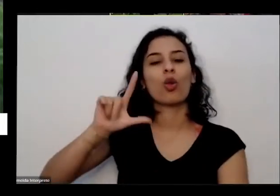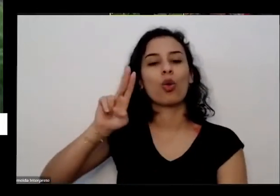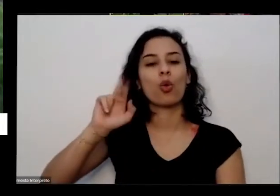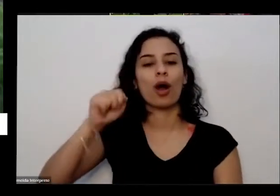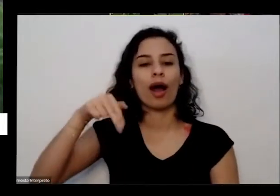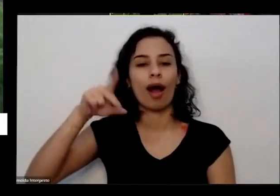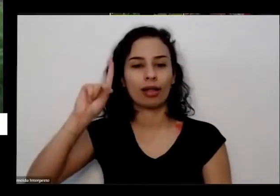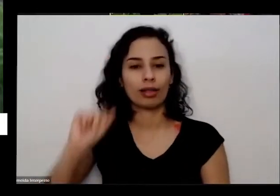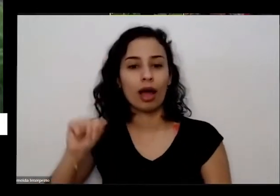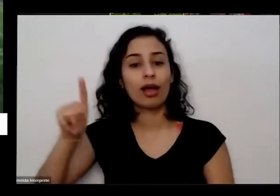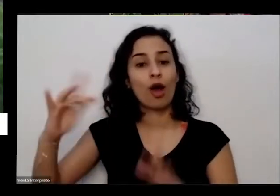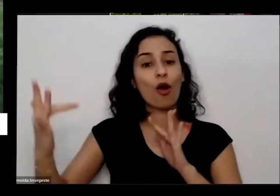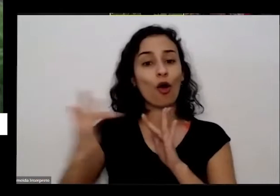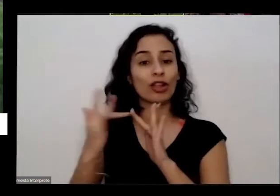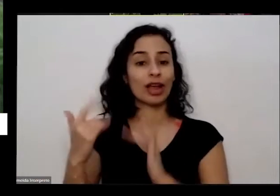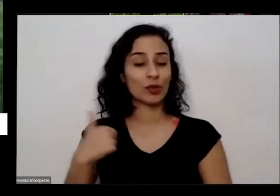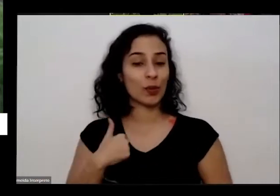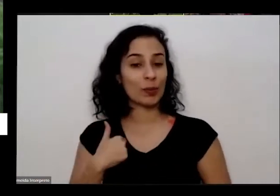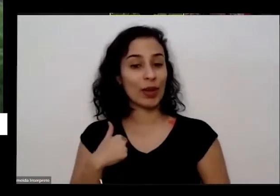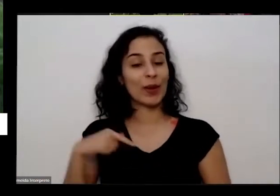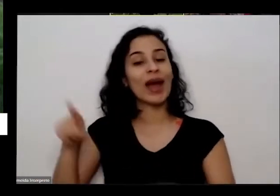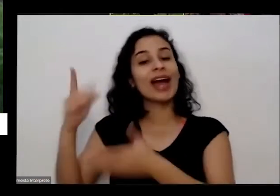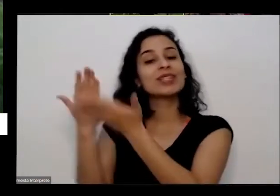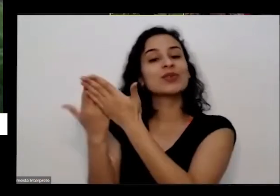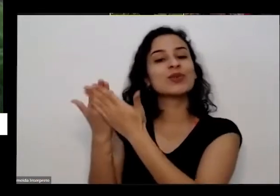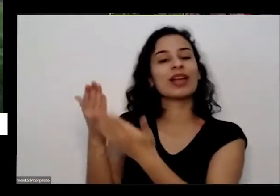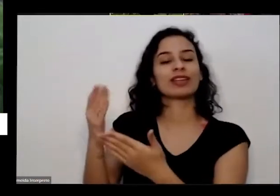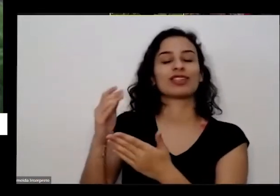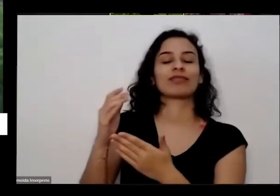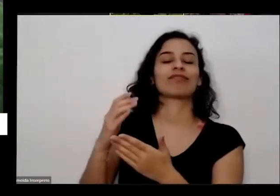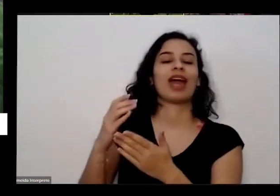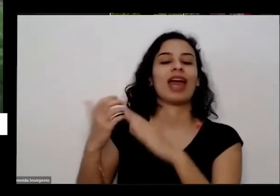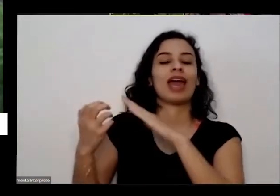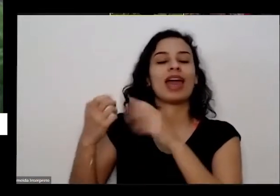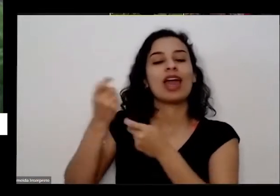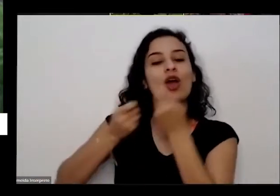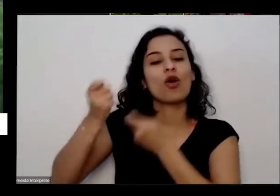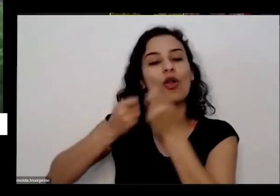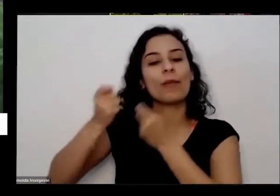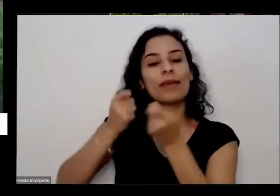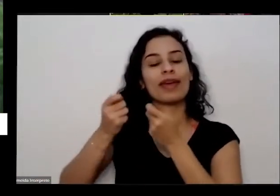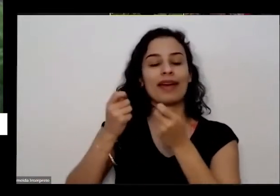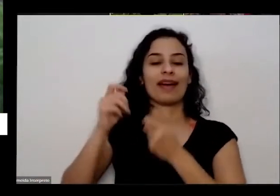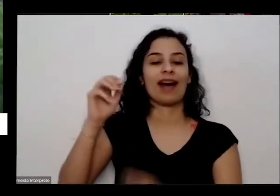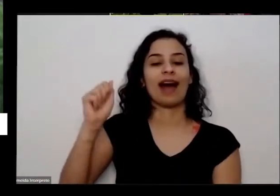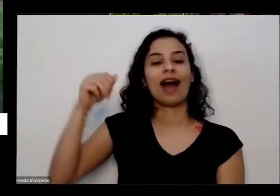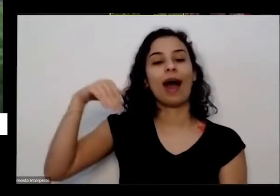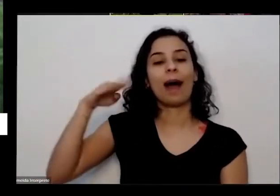comigo ele só estudante de Economia ambiental a estudante de curso superior de Economia ambiental